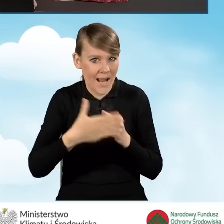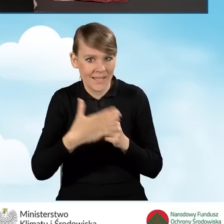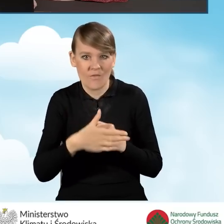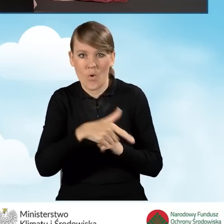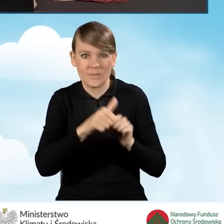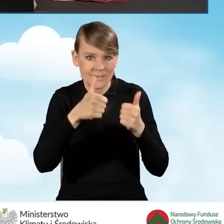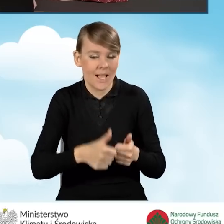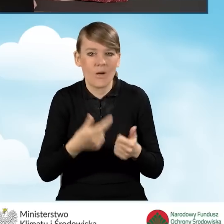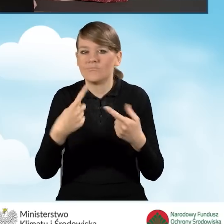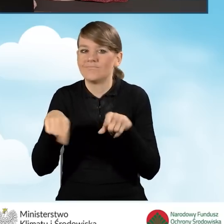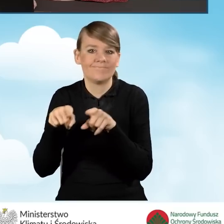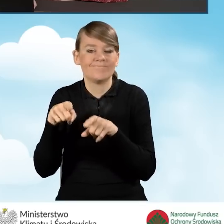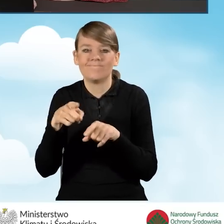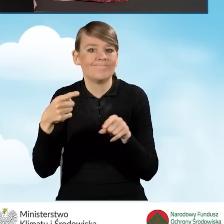które nie spełniają wymagań piątej klasy.